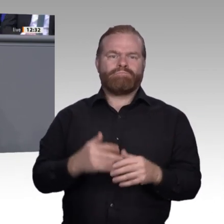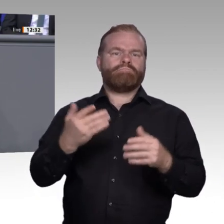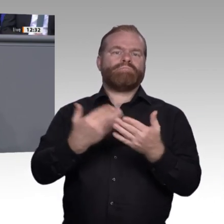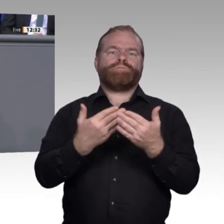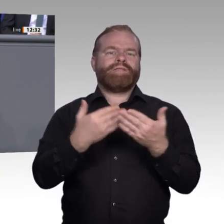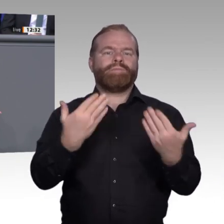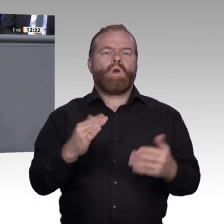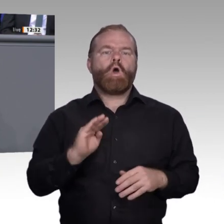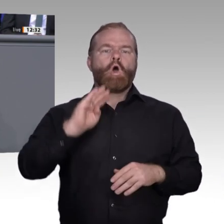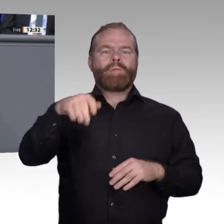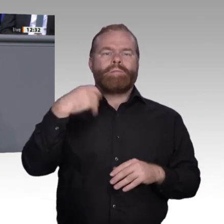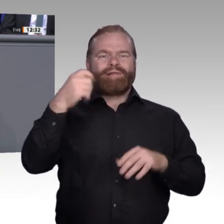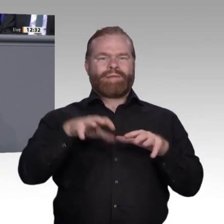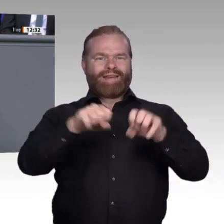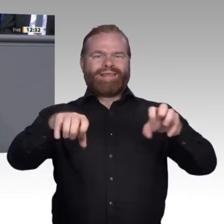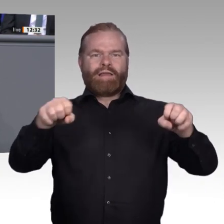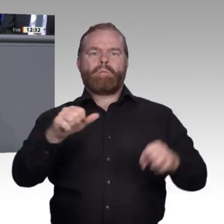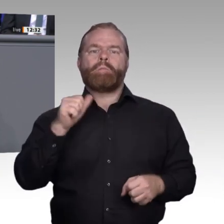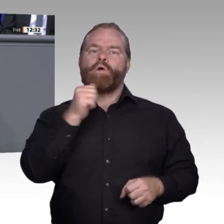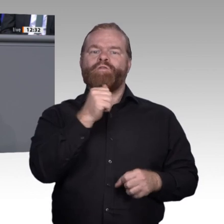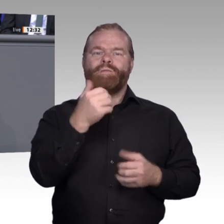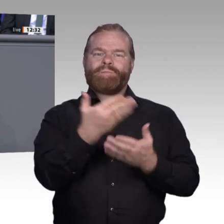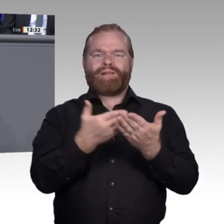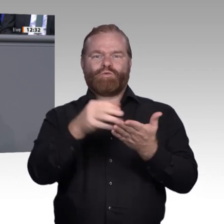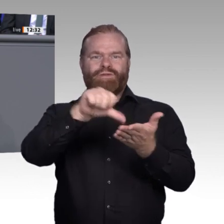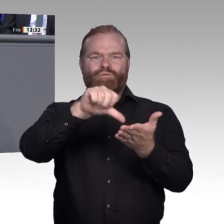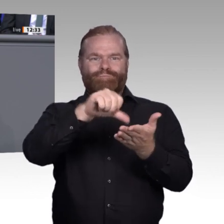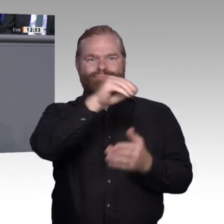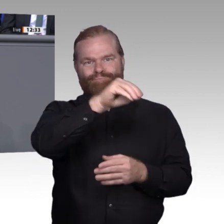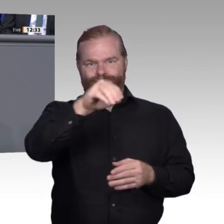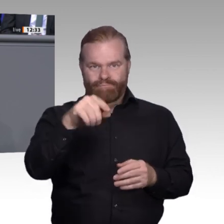Praktikern und Politikern in unserer Enquete- Kommission stellt sicher, dass wir zu guten